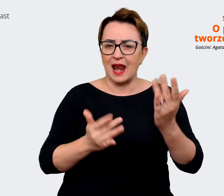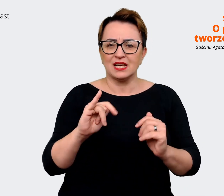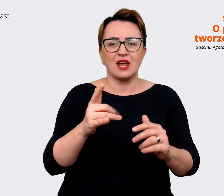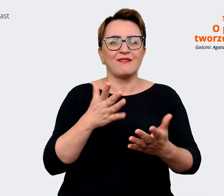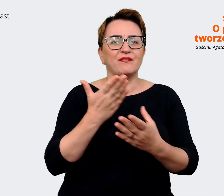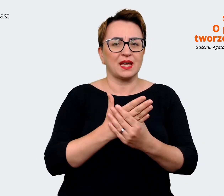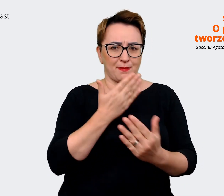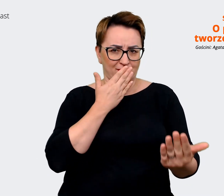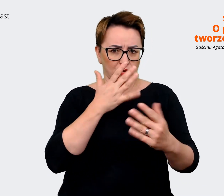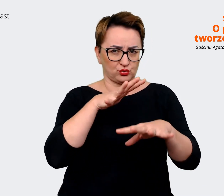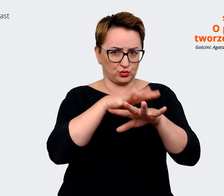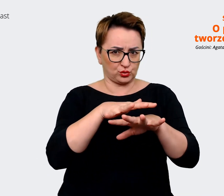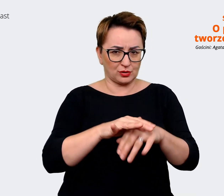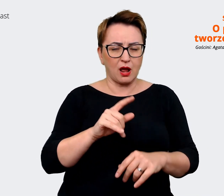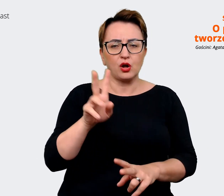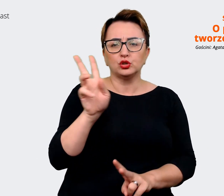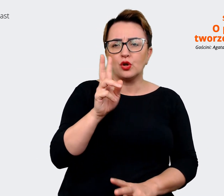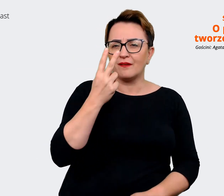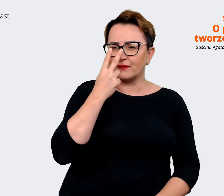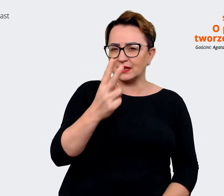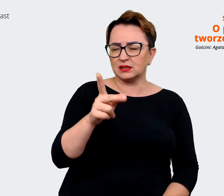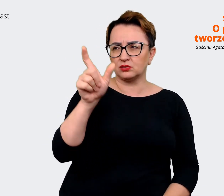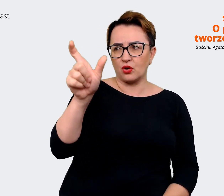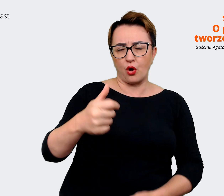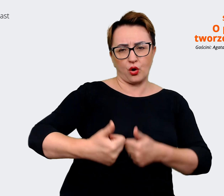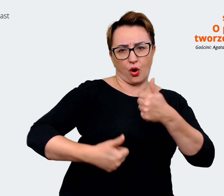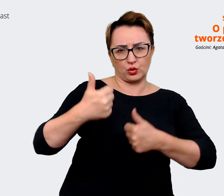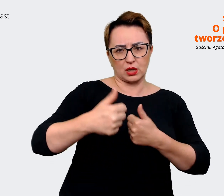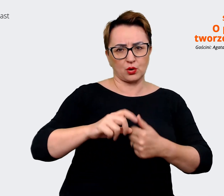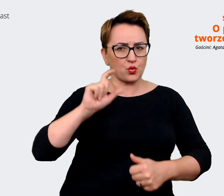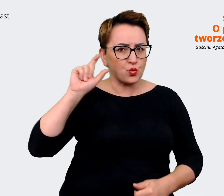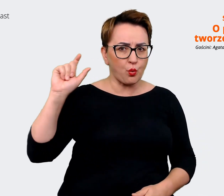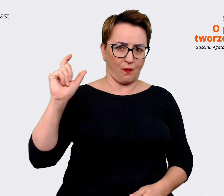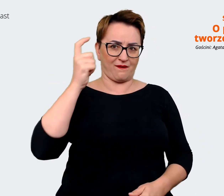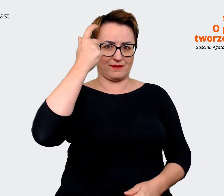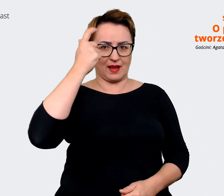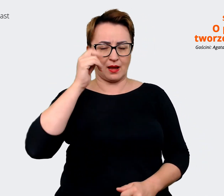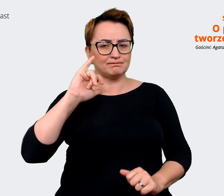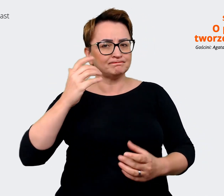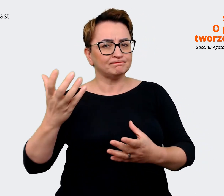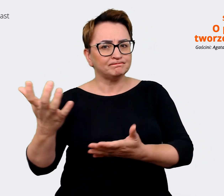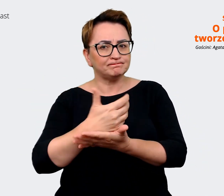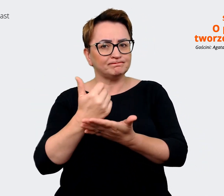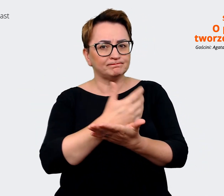konkurencję w kontekście pozyskiwania kandydatów? To niekoniecznie jest ta sama konkurencja, która